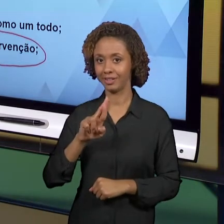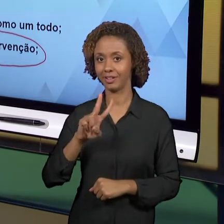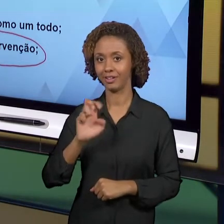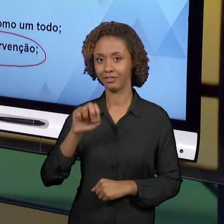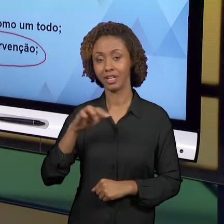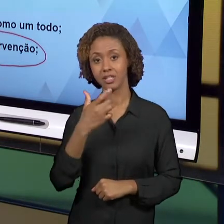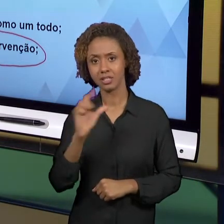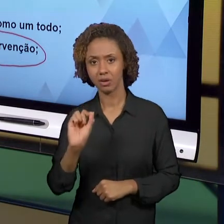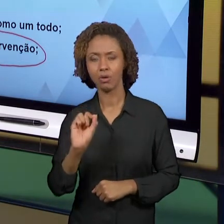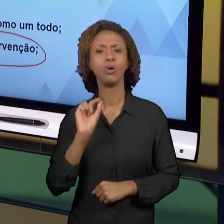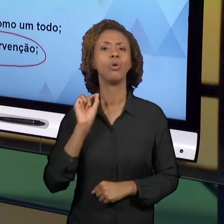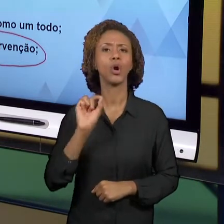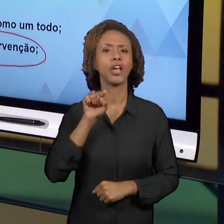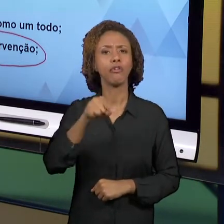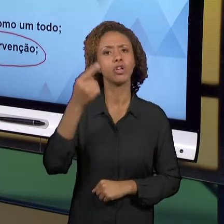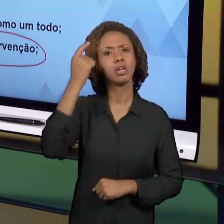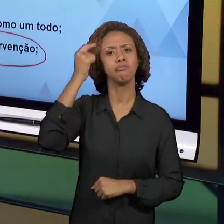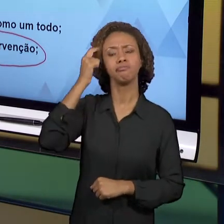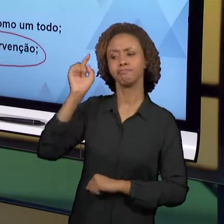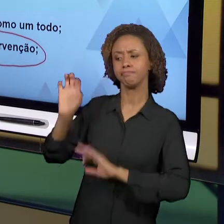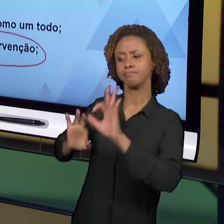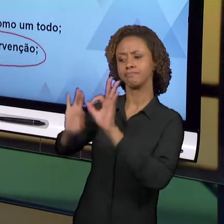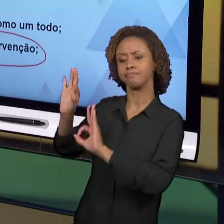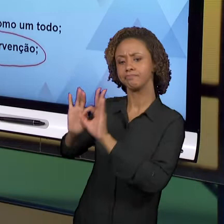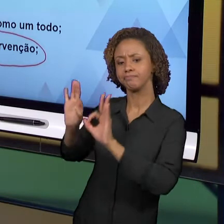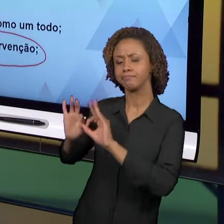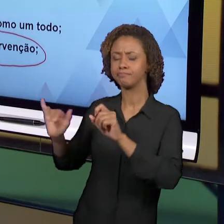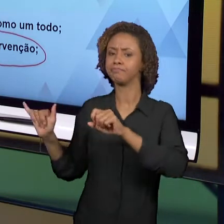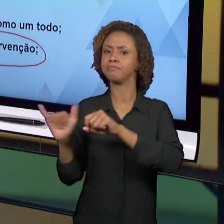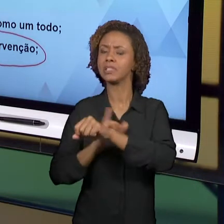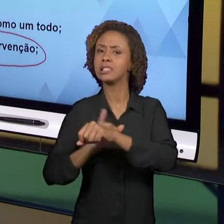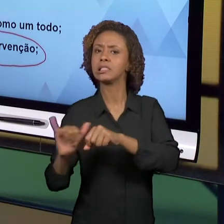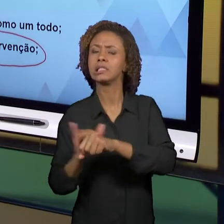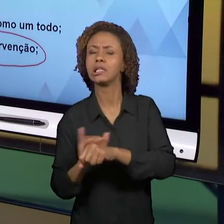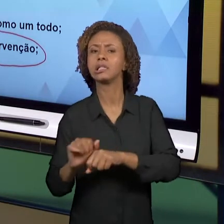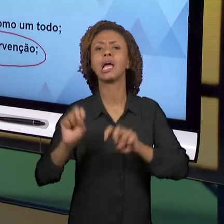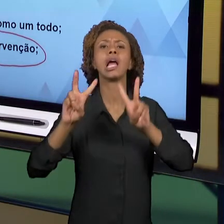PENSAR SOBRE ESTRATÉGIAS DE ENSINO, RECURSOS QUE